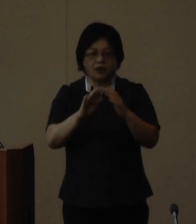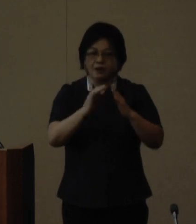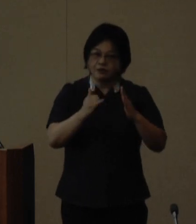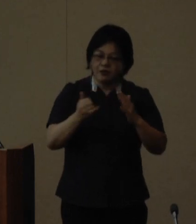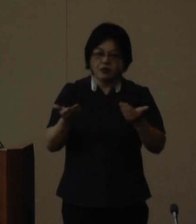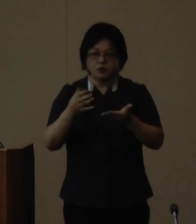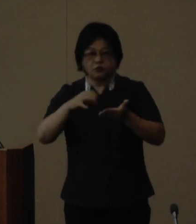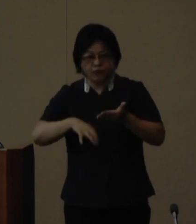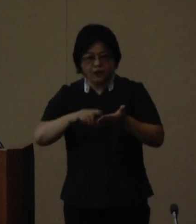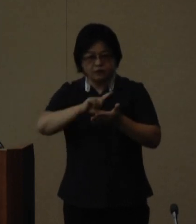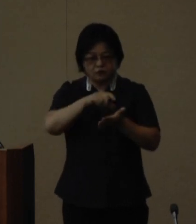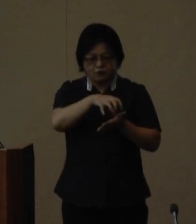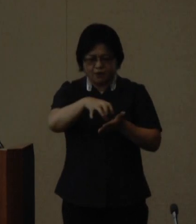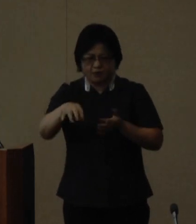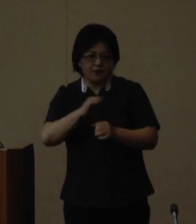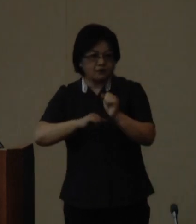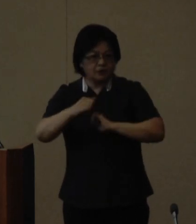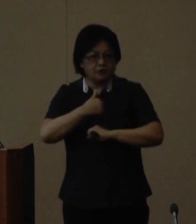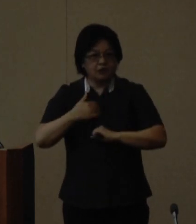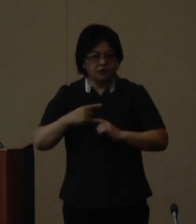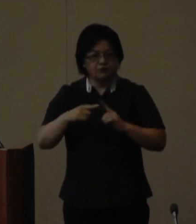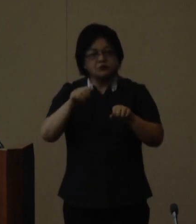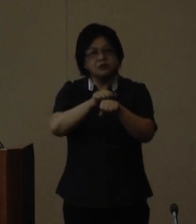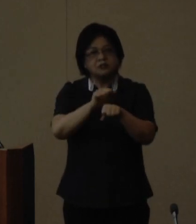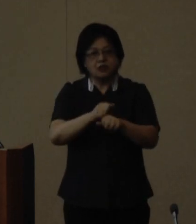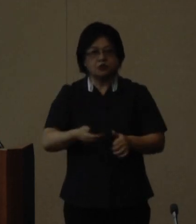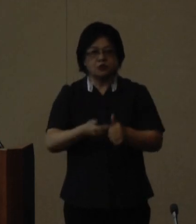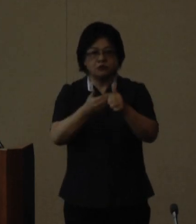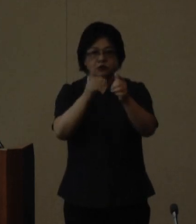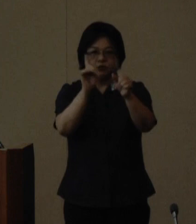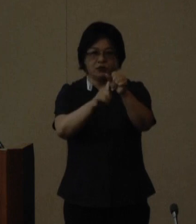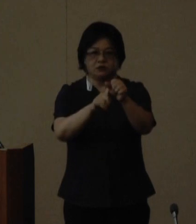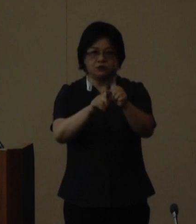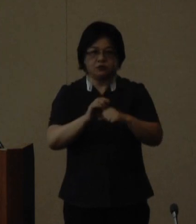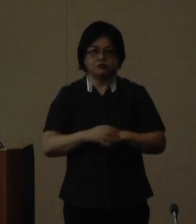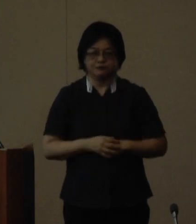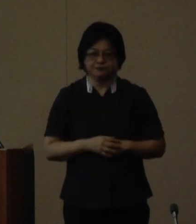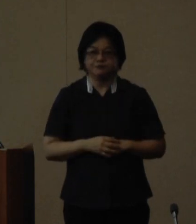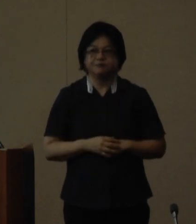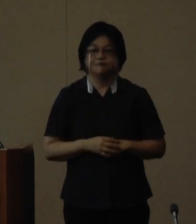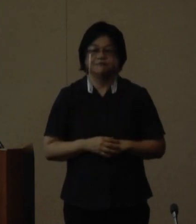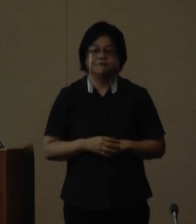のあらゆる場で活躍できる人材 の育成をめざしております